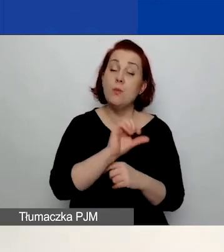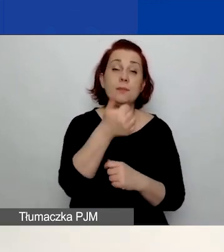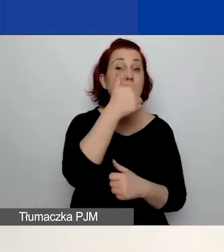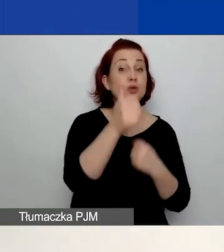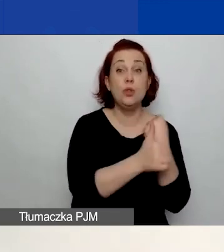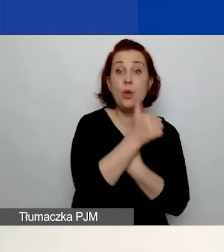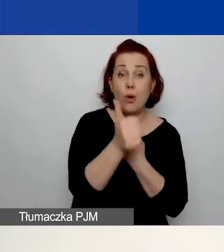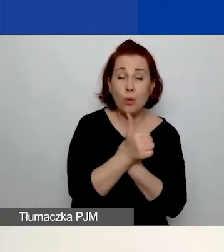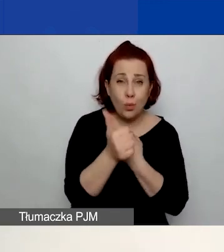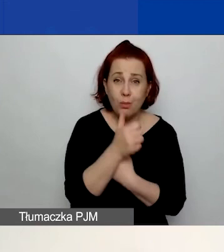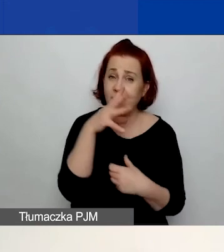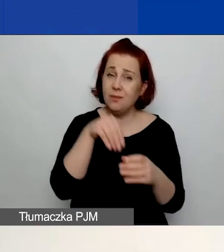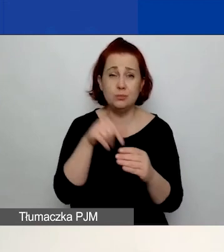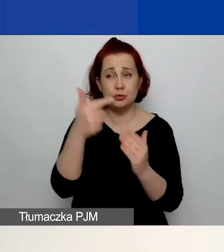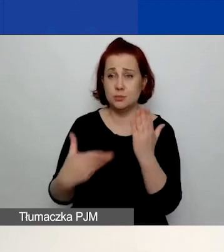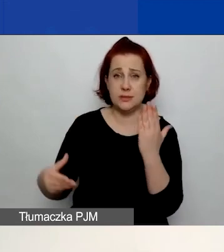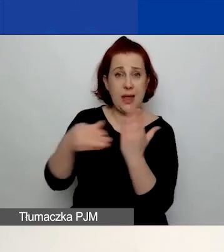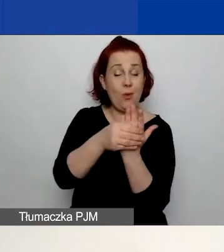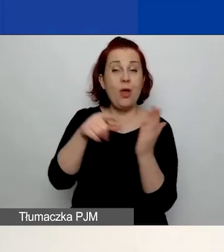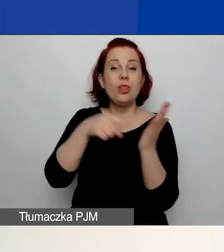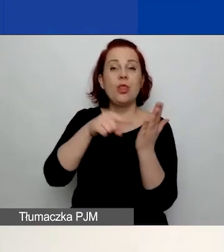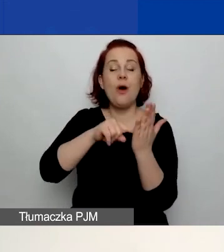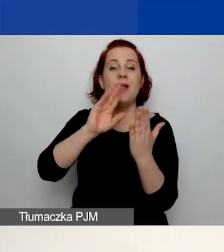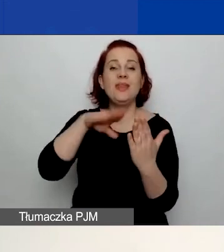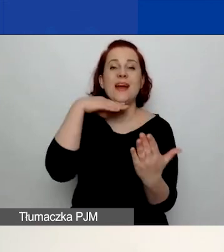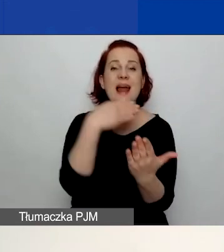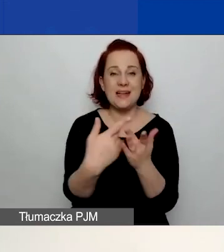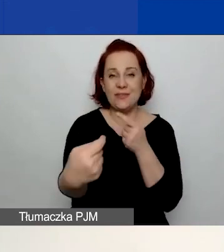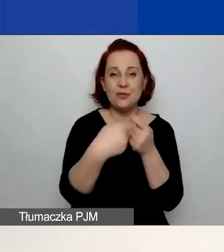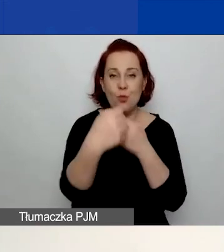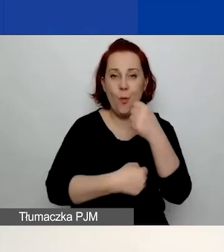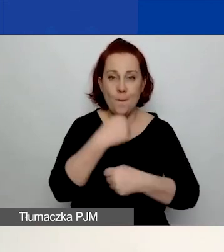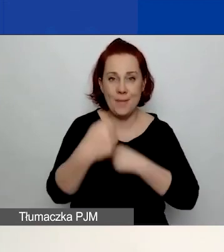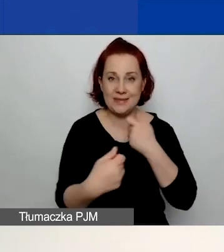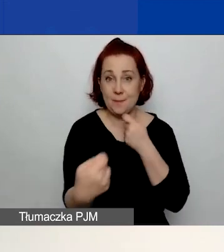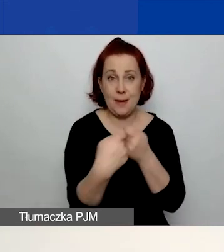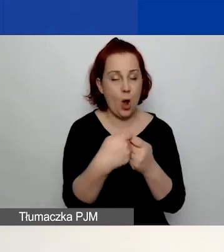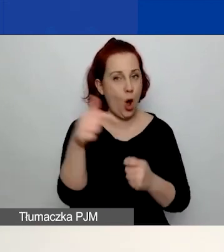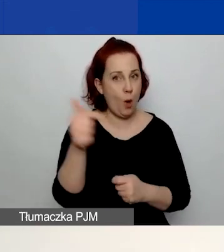który musicie załączyć. Jest to deklaracja współpracy partnerskiej, obowiązkowa dla każdego partnera.